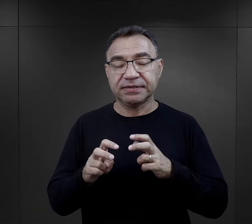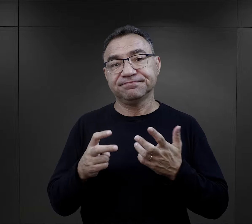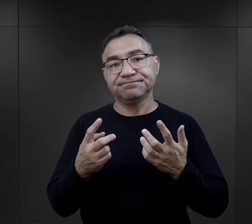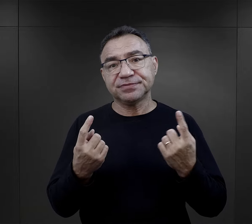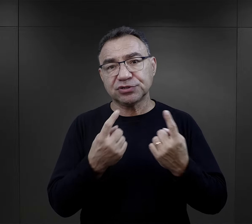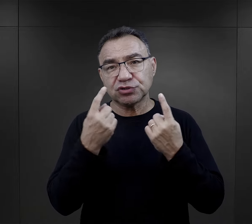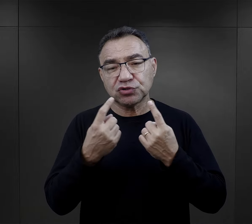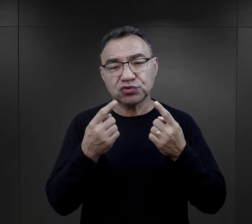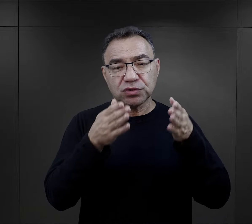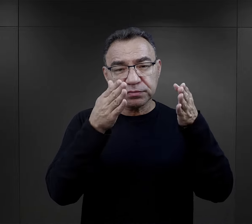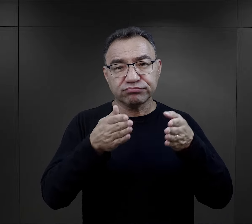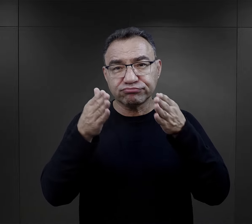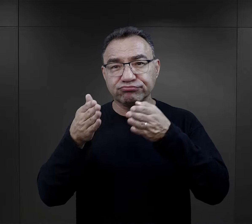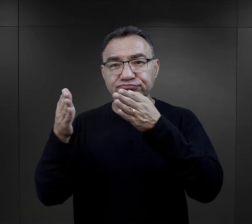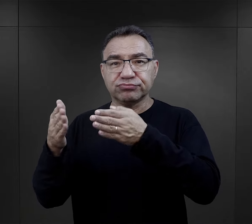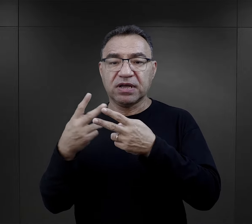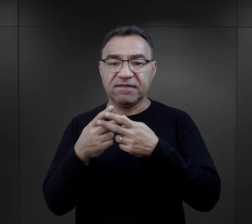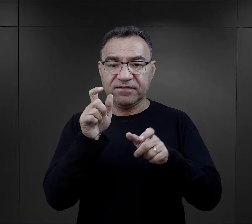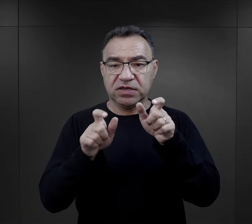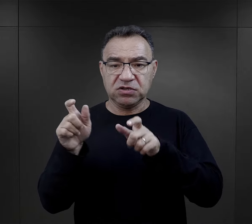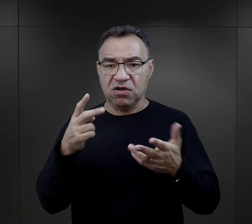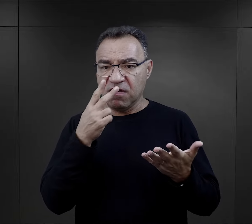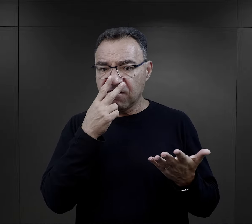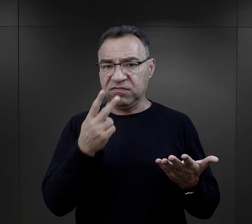losy obozowe więźniów, widzimy, że właściwie